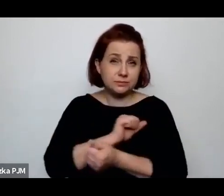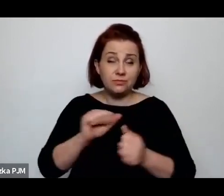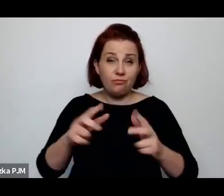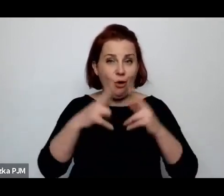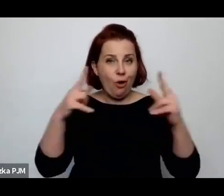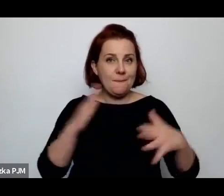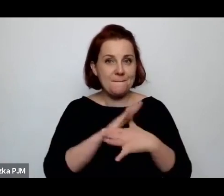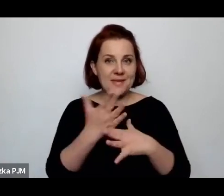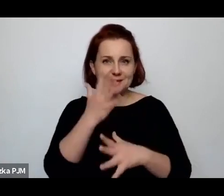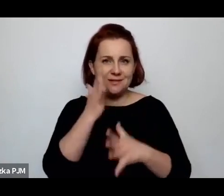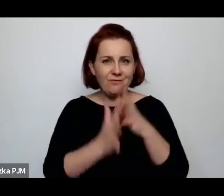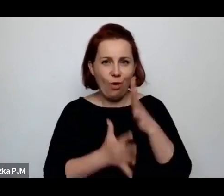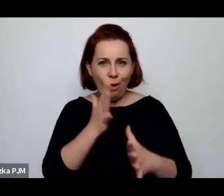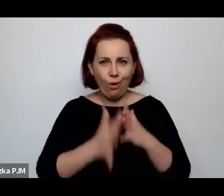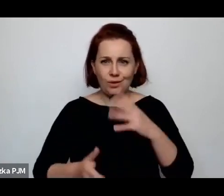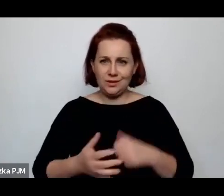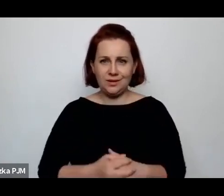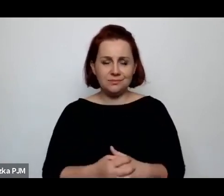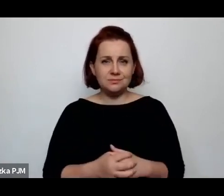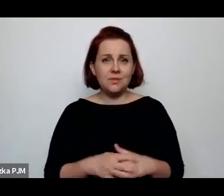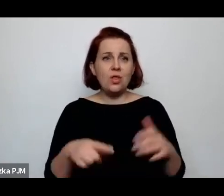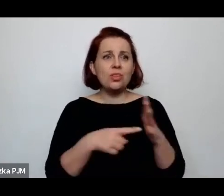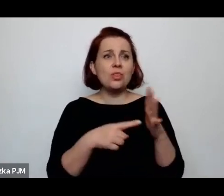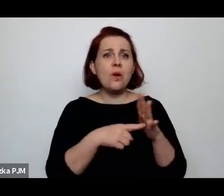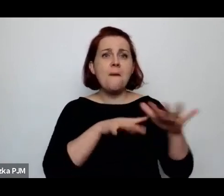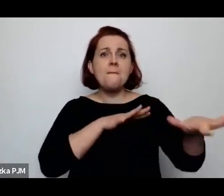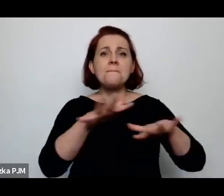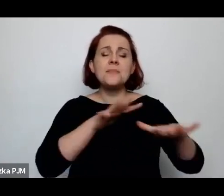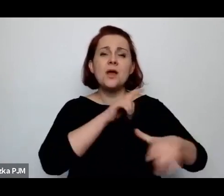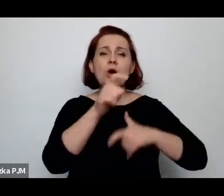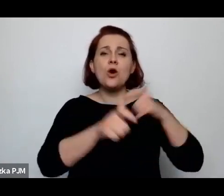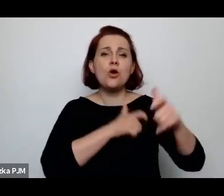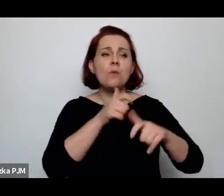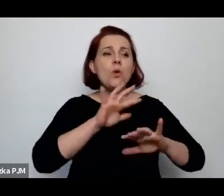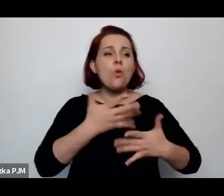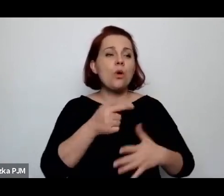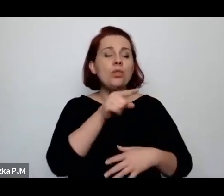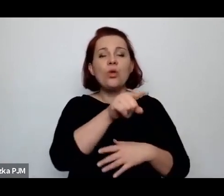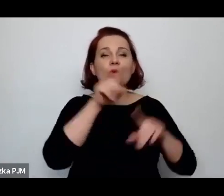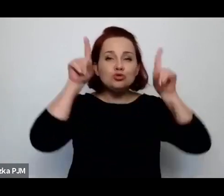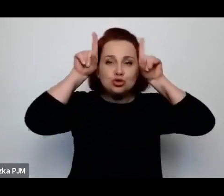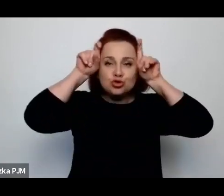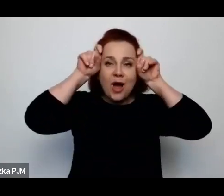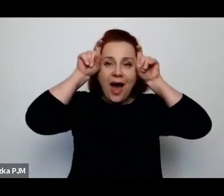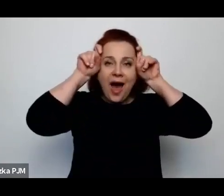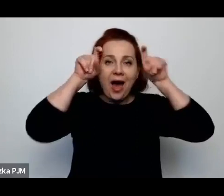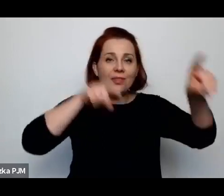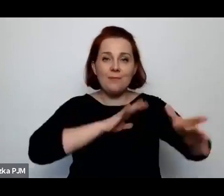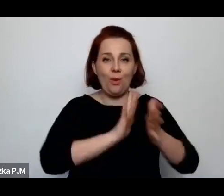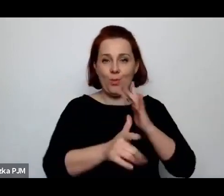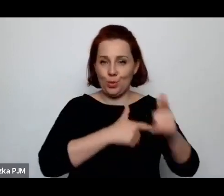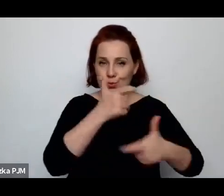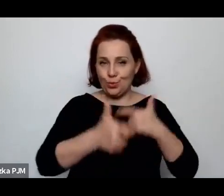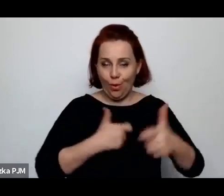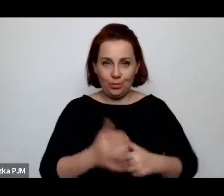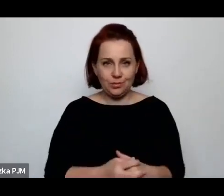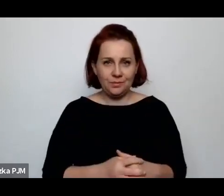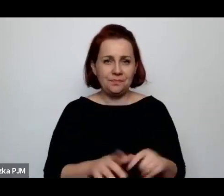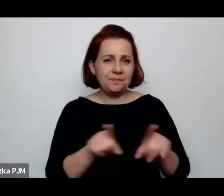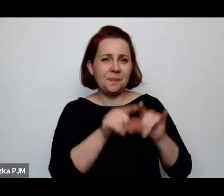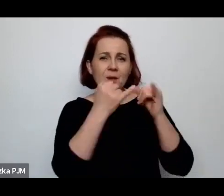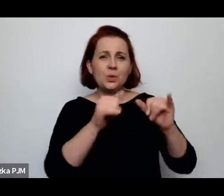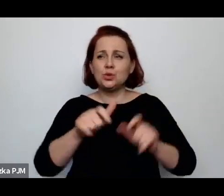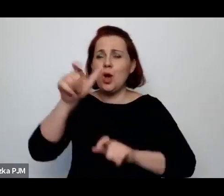że to jest takie miejsce zbudowane przez szatana (BEZMAŁA) i jak różni publicyści uważali, że to